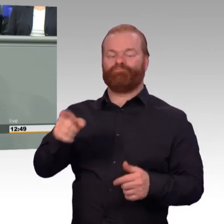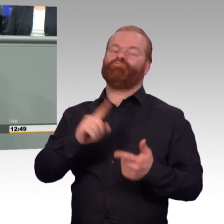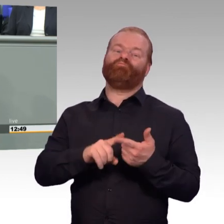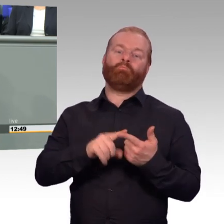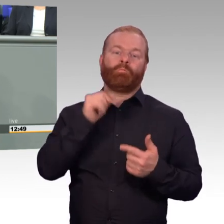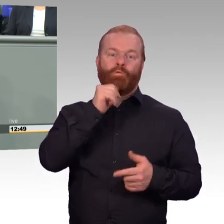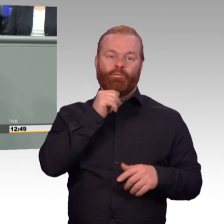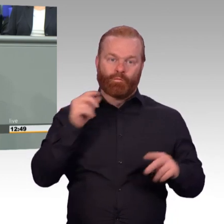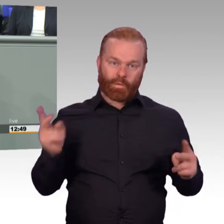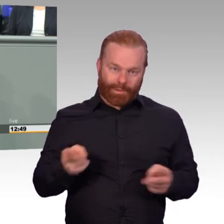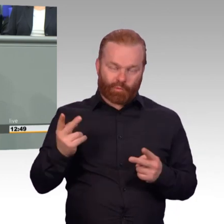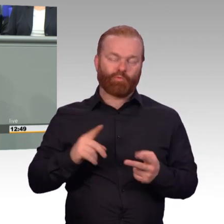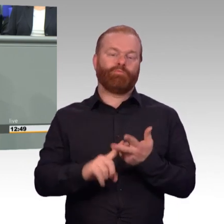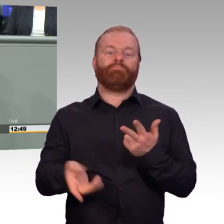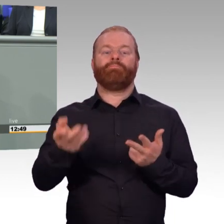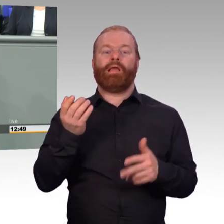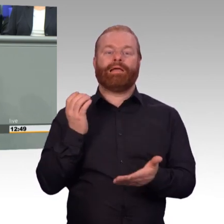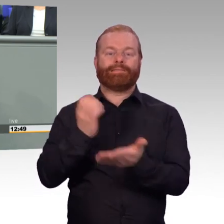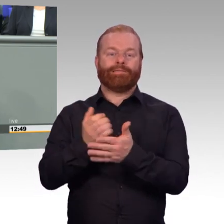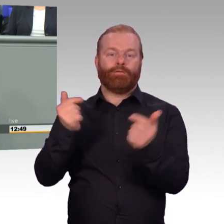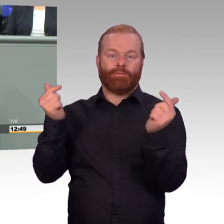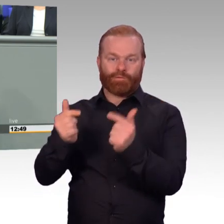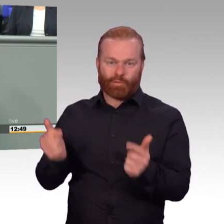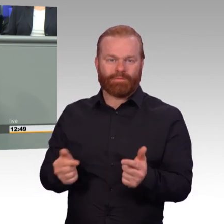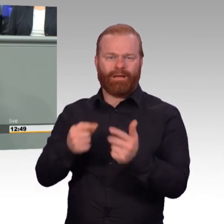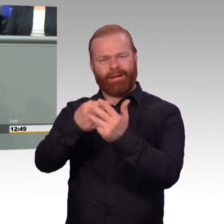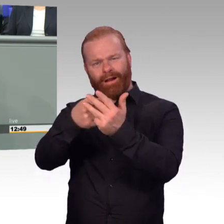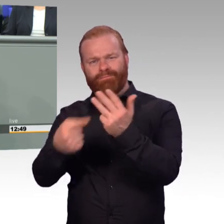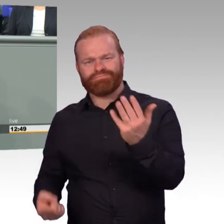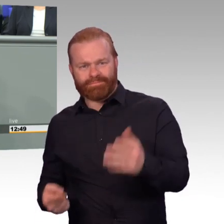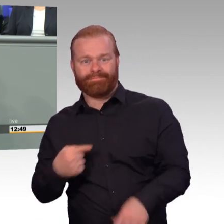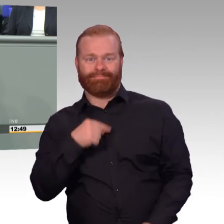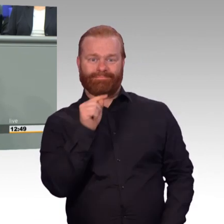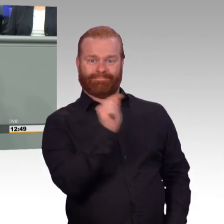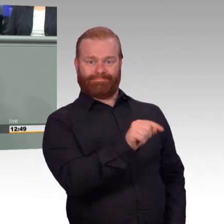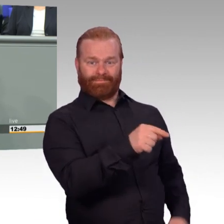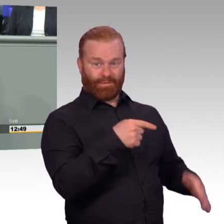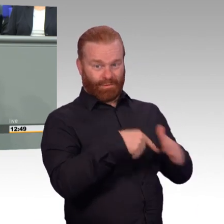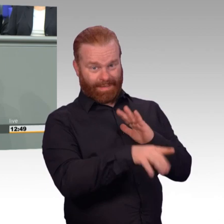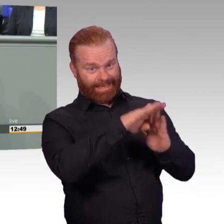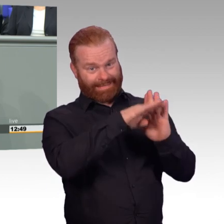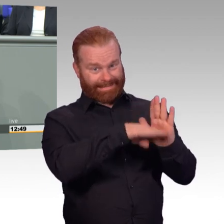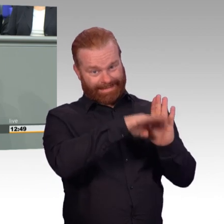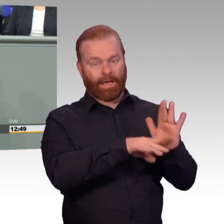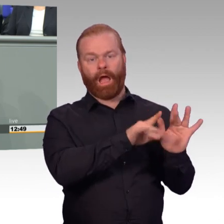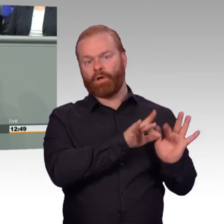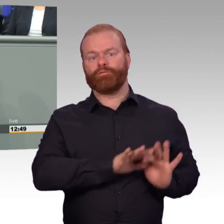30 Gesetze und Verordnungen. Und meine Damen und Herren, in dem Gesetz ist viel drin. Und es wird auch viel helfen.